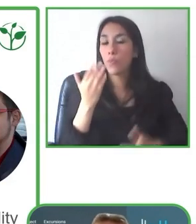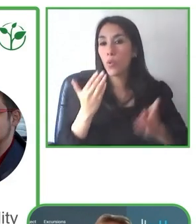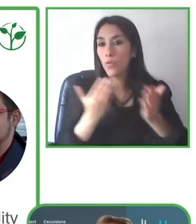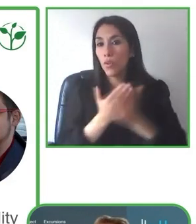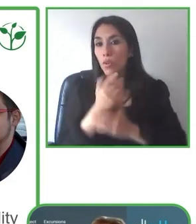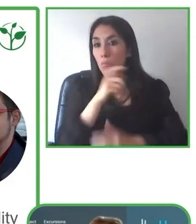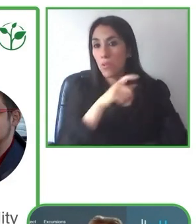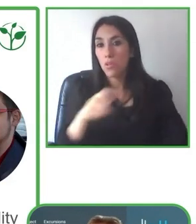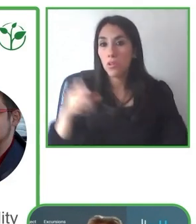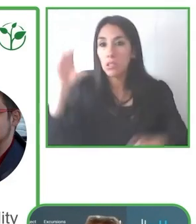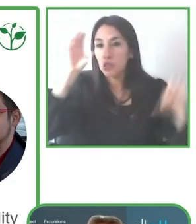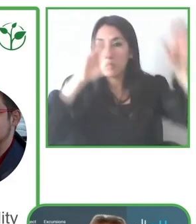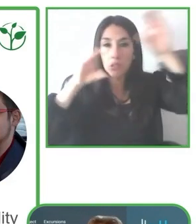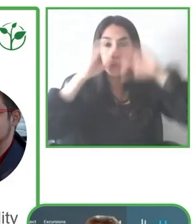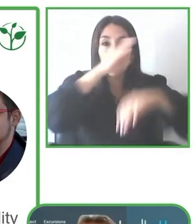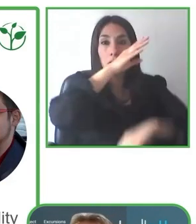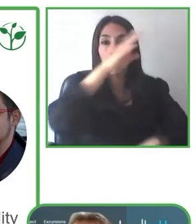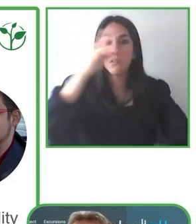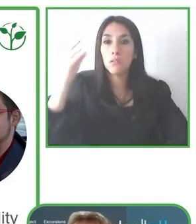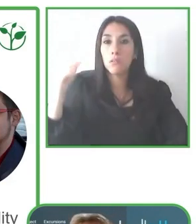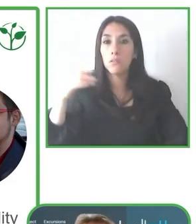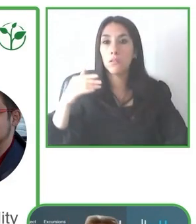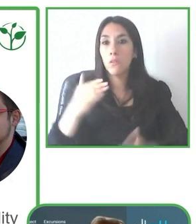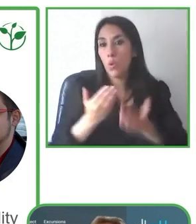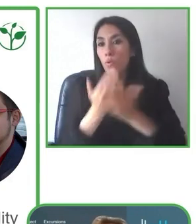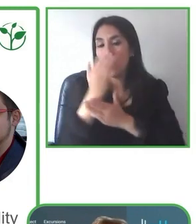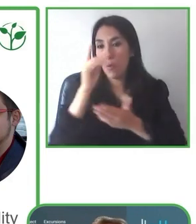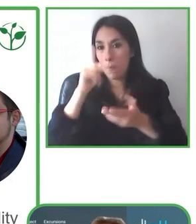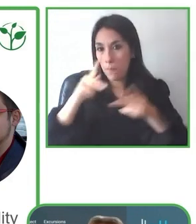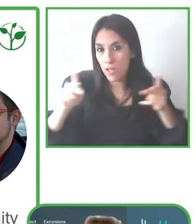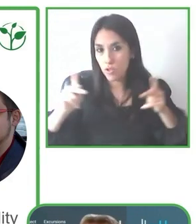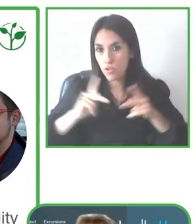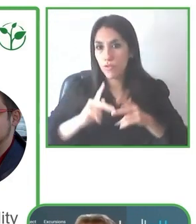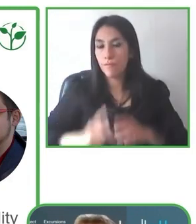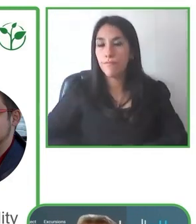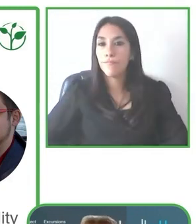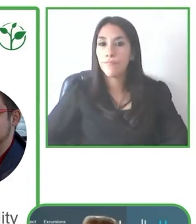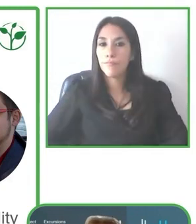habían comunicado y ahí vamos adaptando y hacemos lo que realmente es posible hacer.